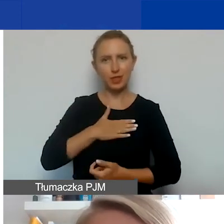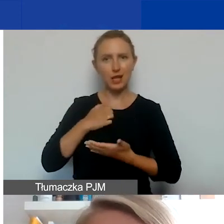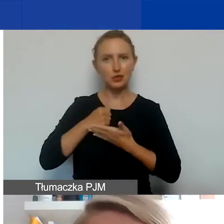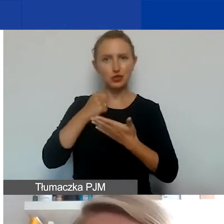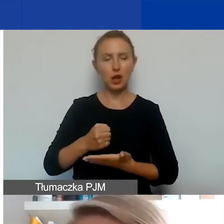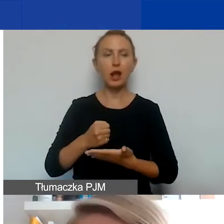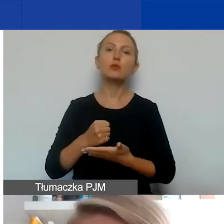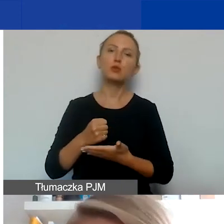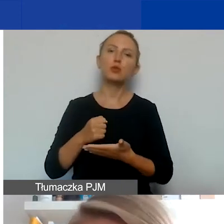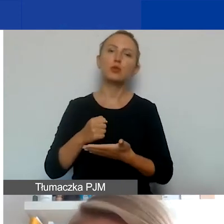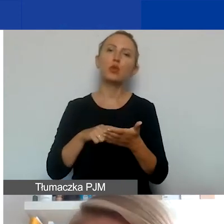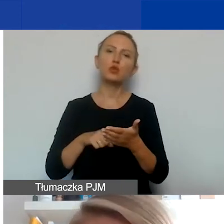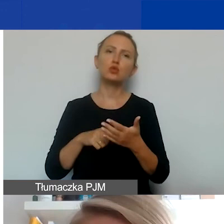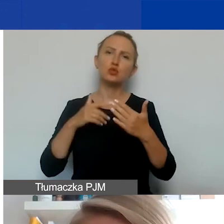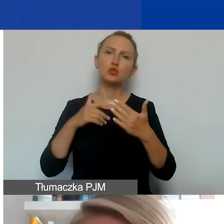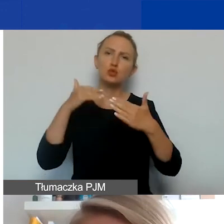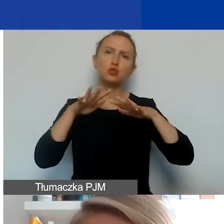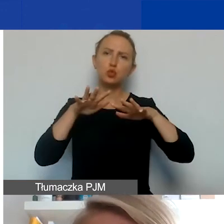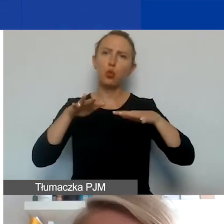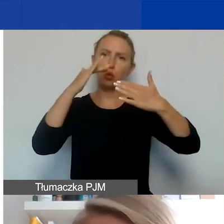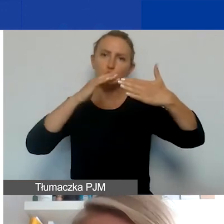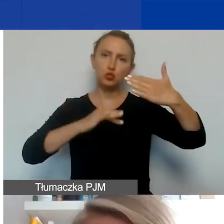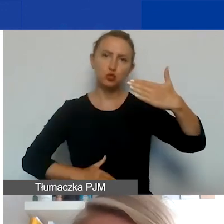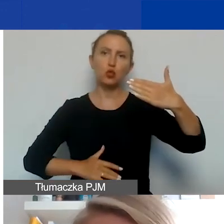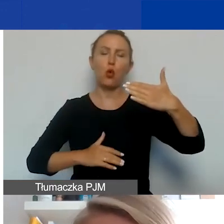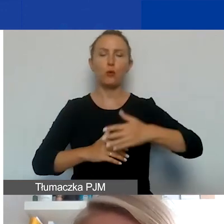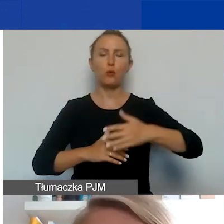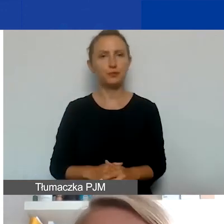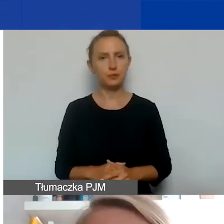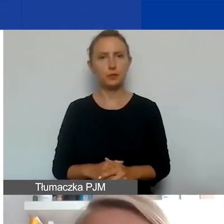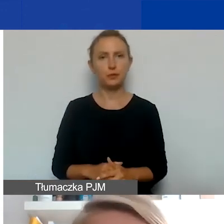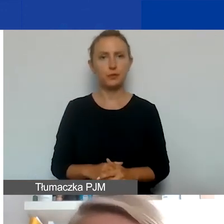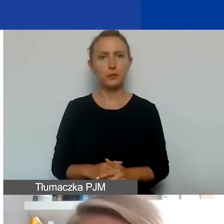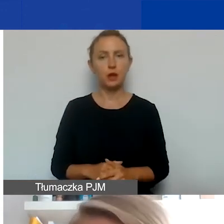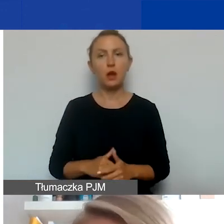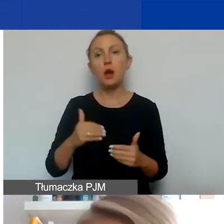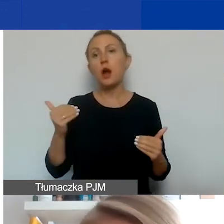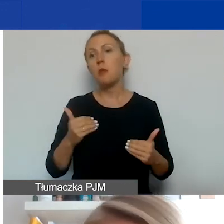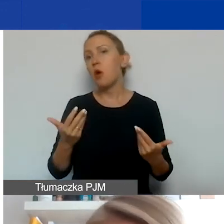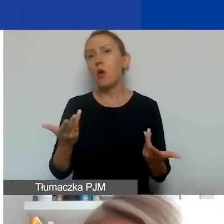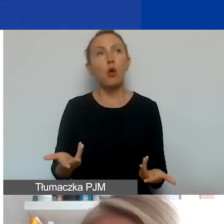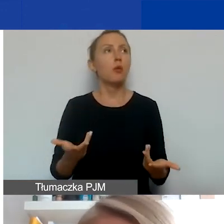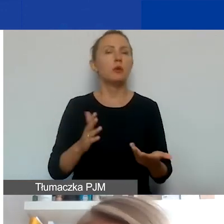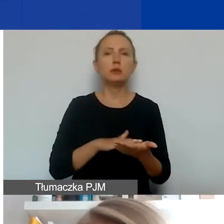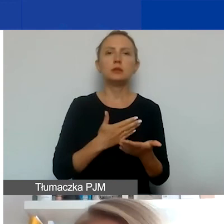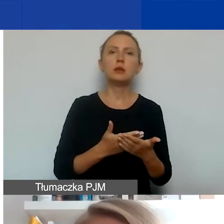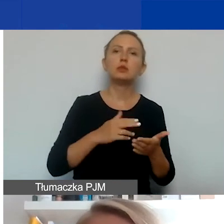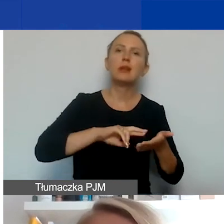to jest dosyć szeroki katalog. To mogą być zarówno koszty administracyjne, merytoryczne,